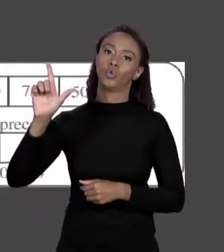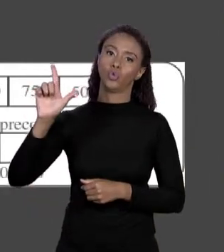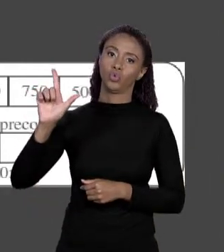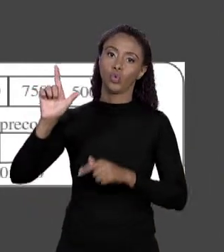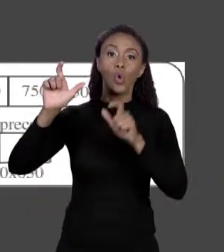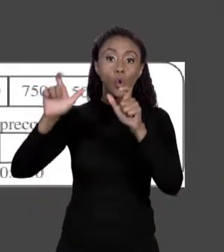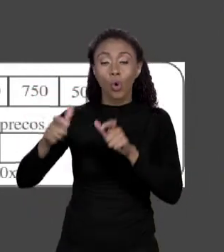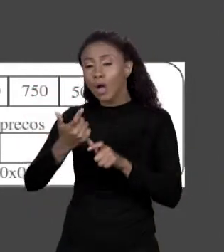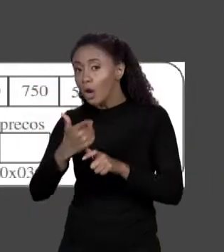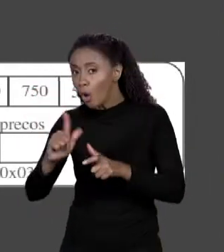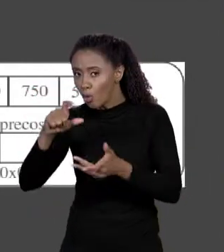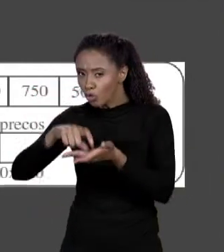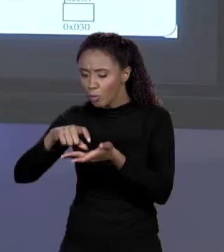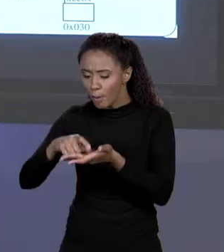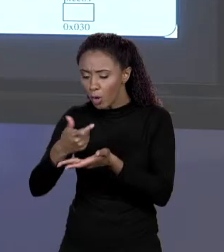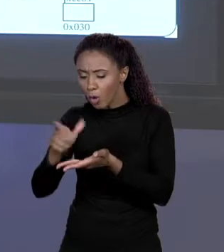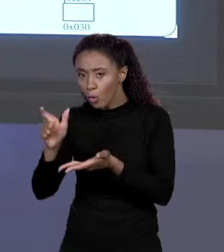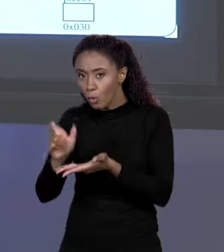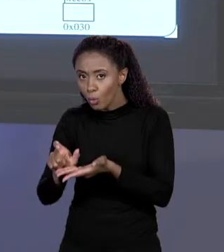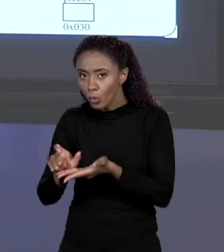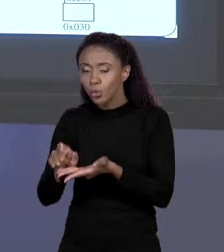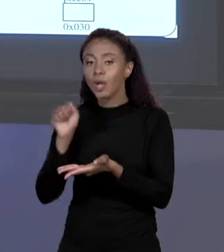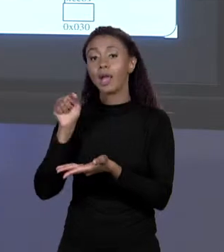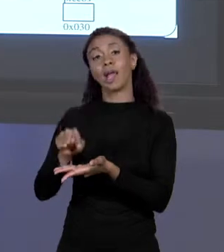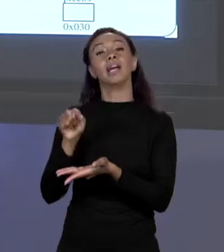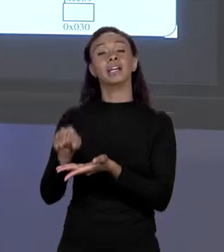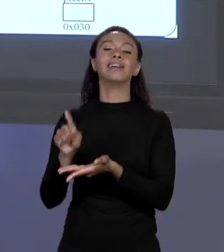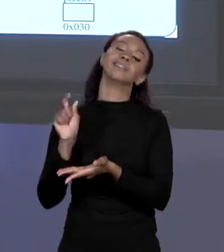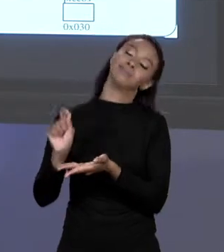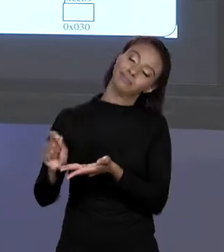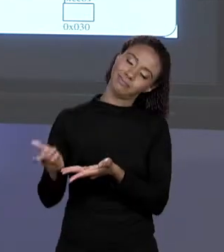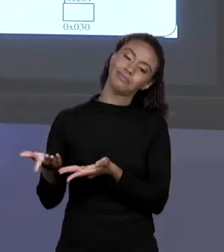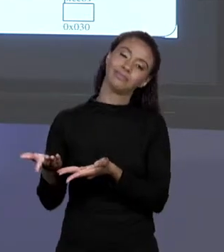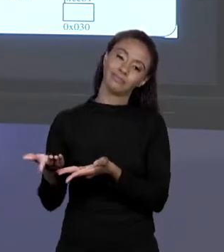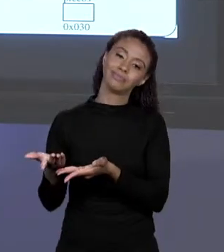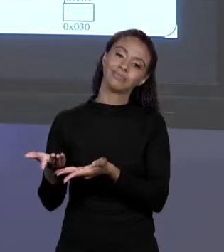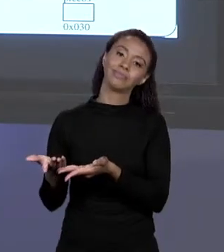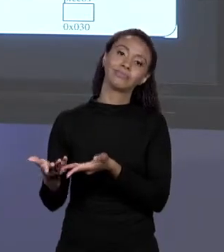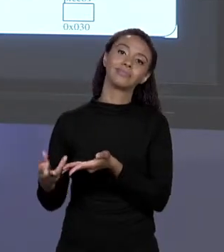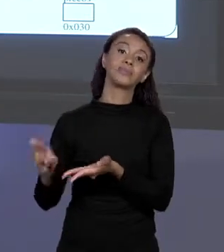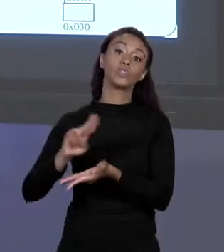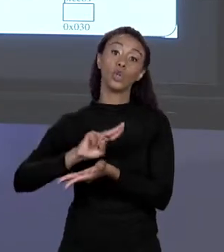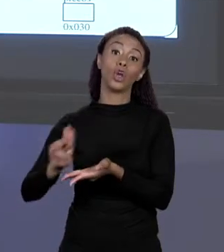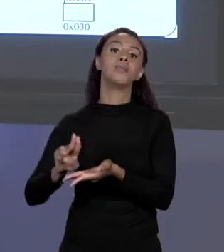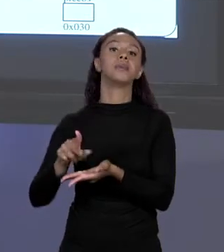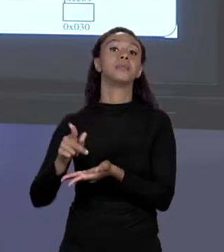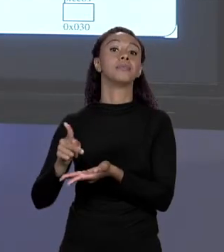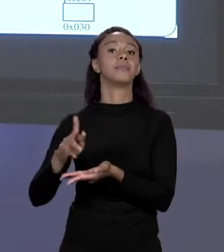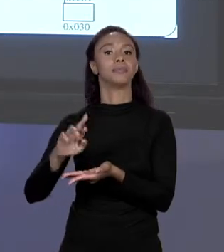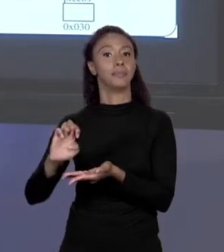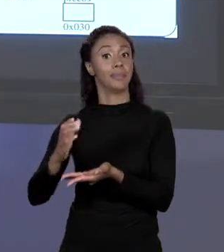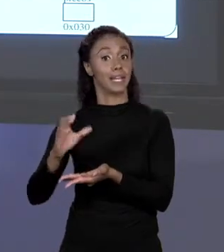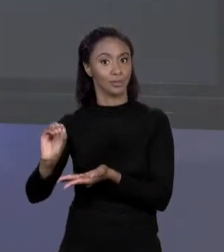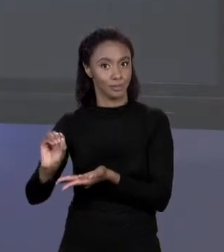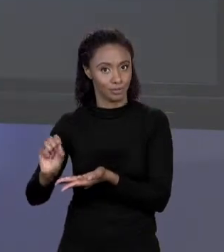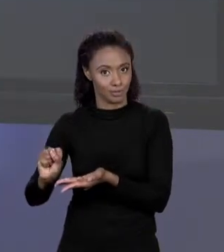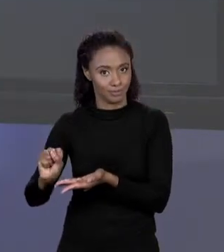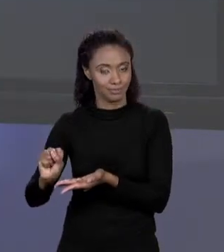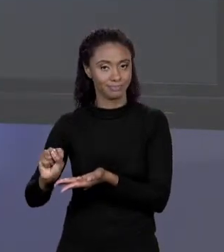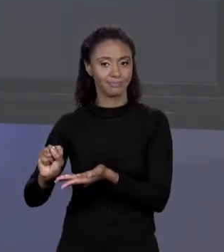SIM O NOME DELA SERÁ PREÇOS. E O ENDEREÇO DESSE ARRANJO AQUI,